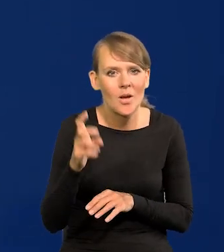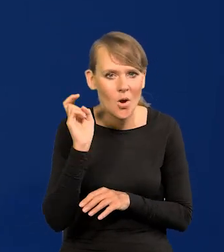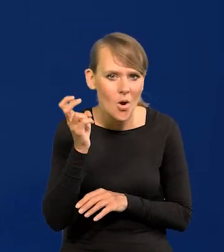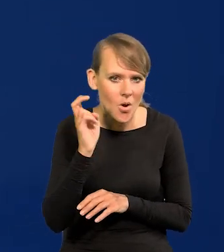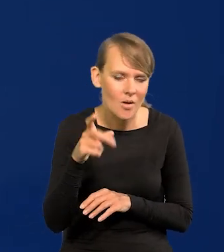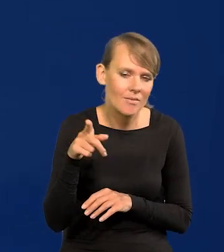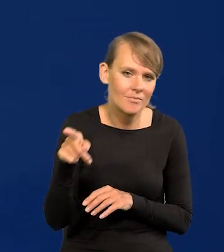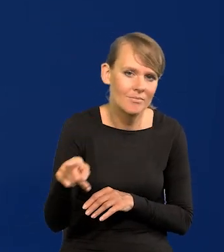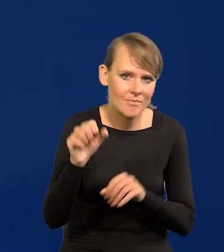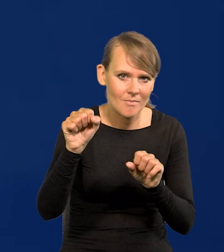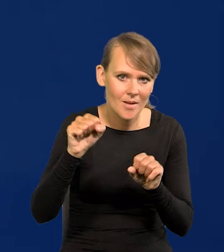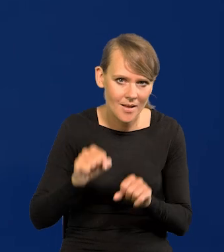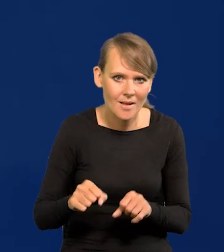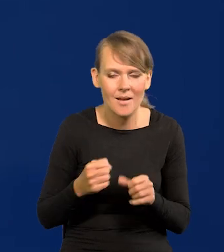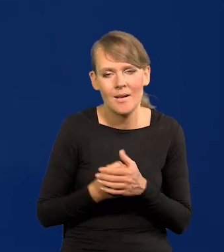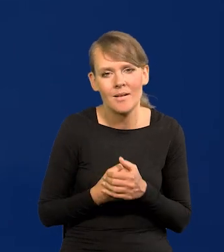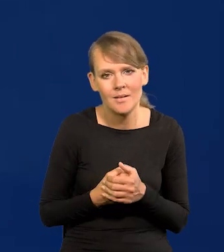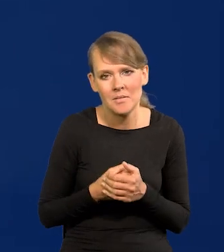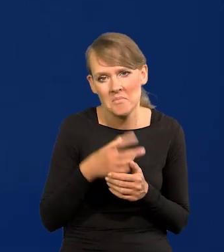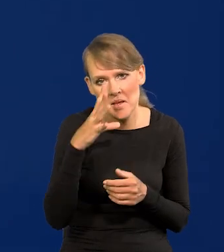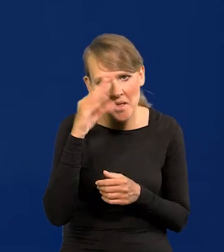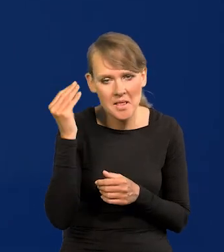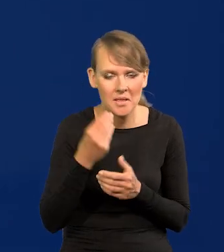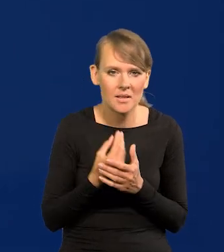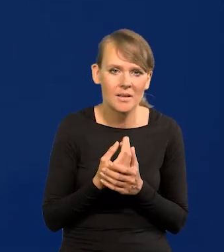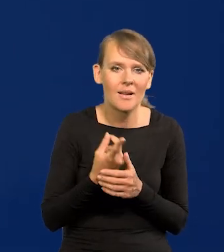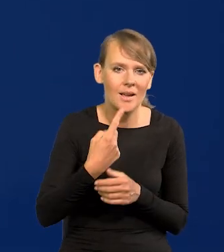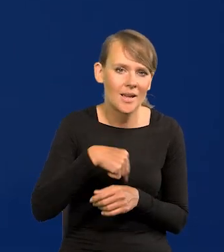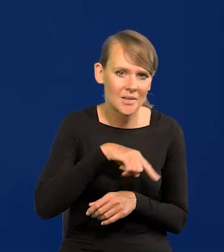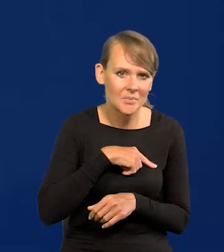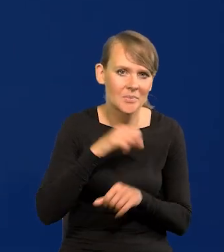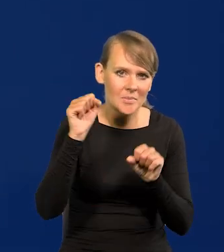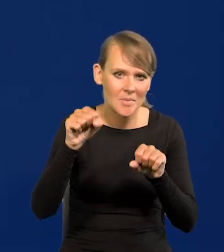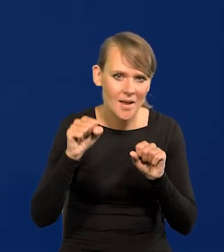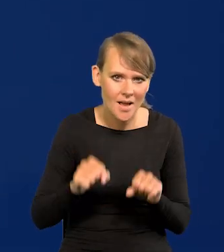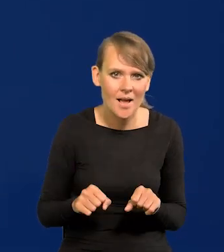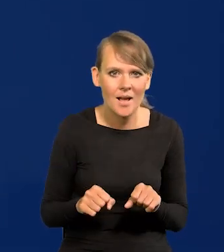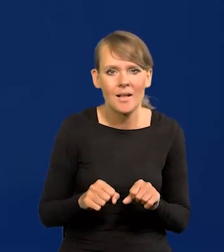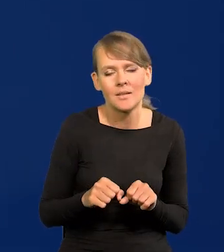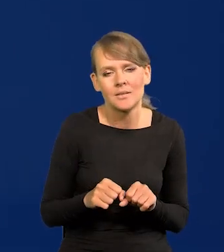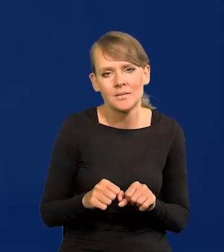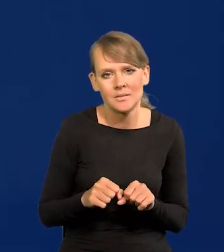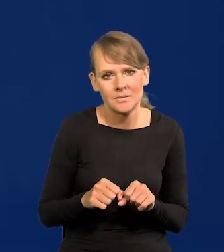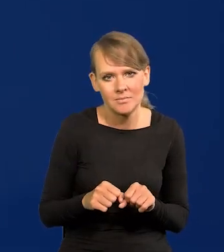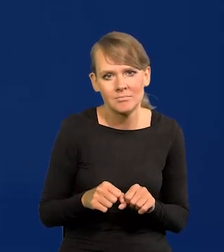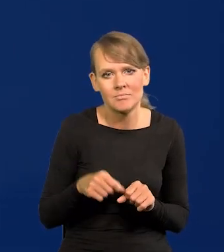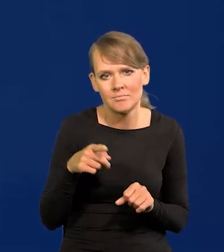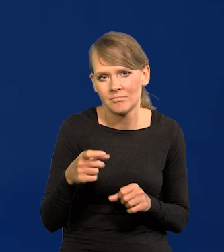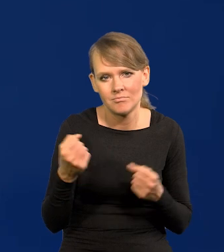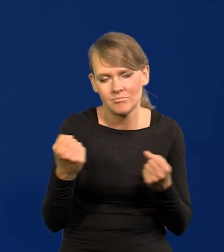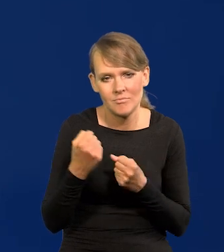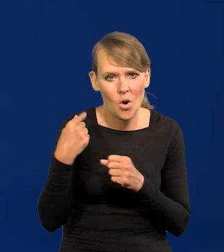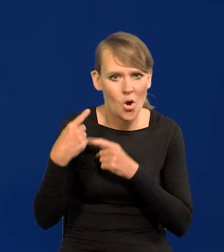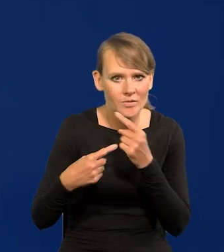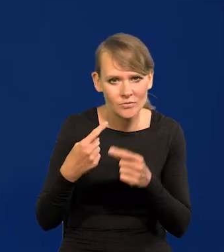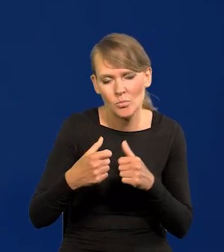bo już nie ma Holandii, belgijski. My jesteśmy bankiem, takim działającym bardzo konserwatywnie, spokojnie,